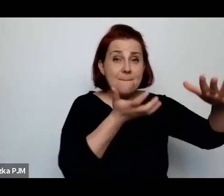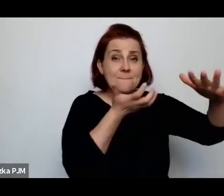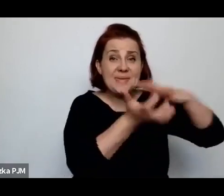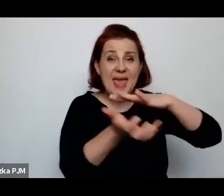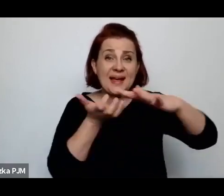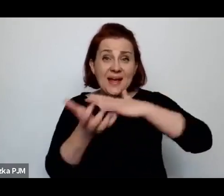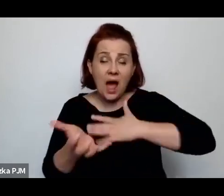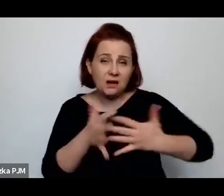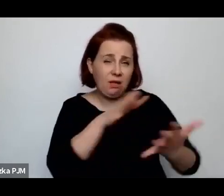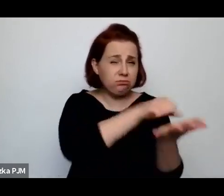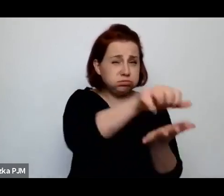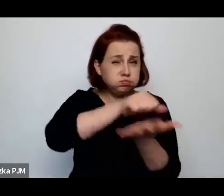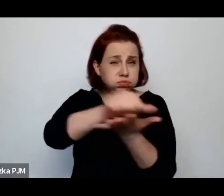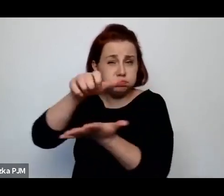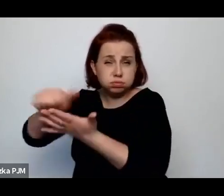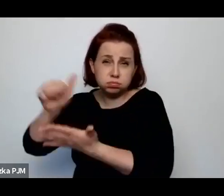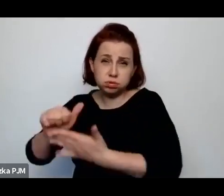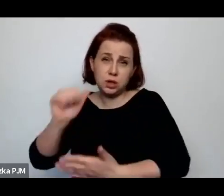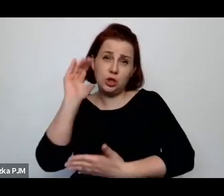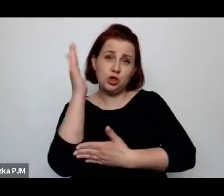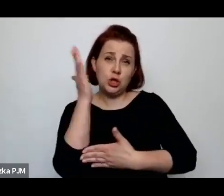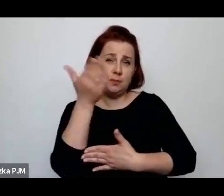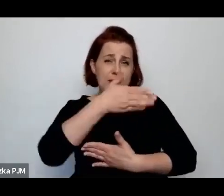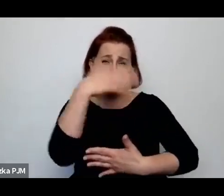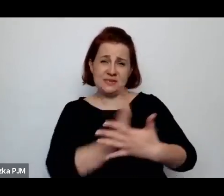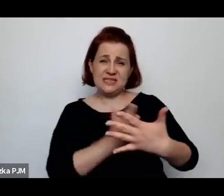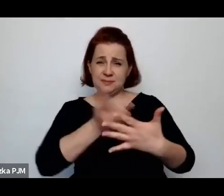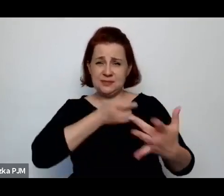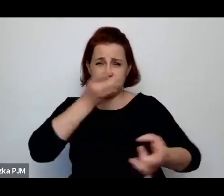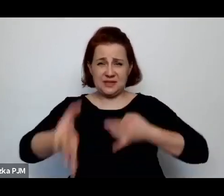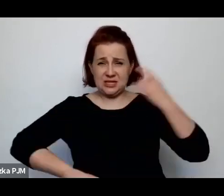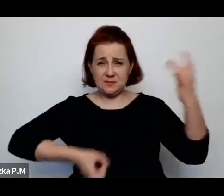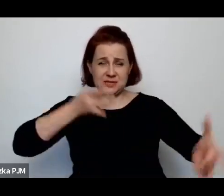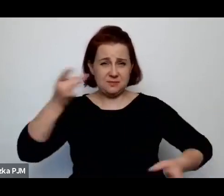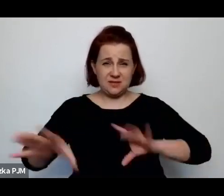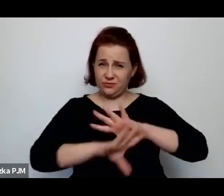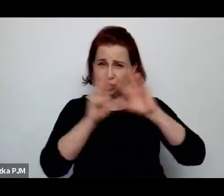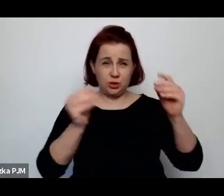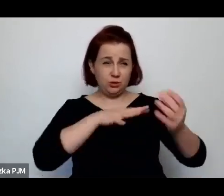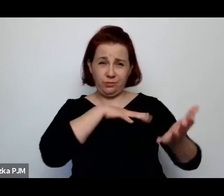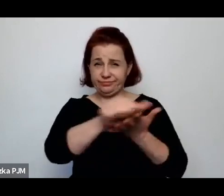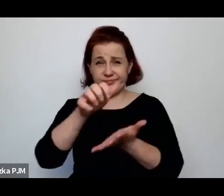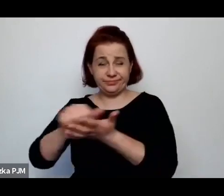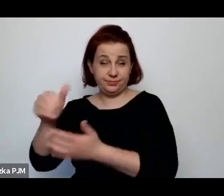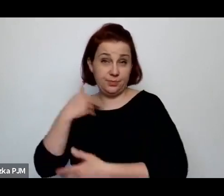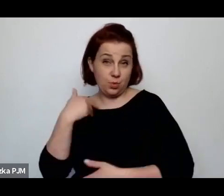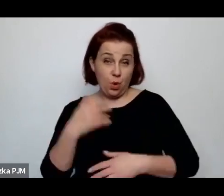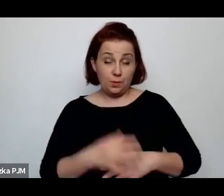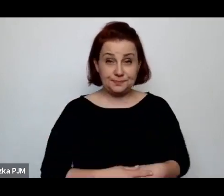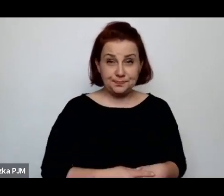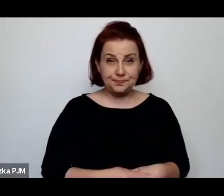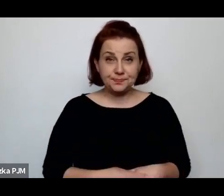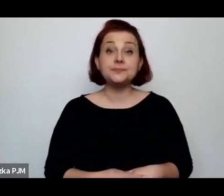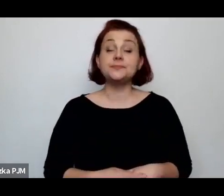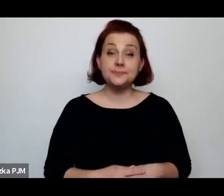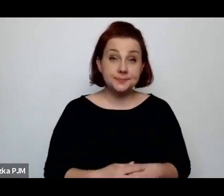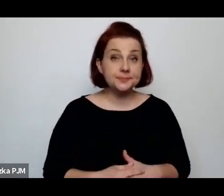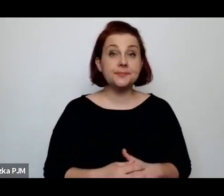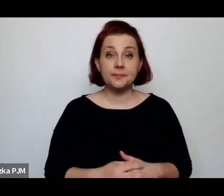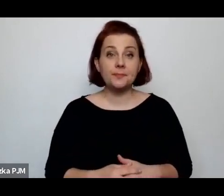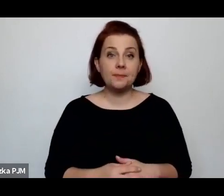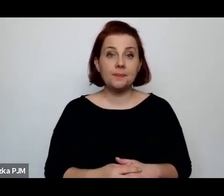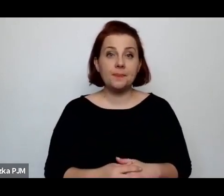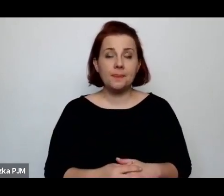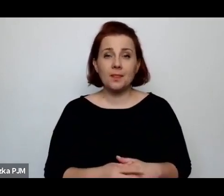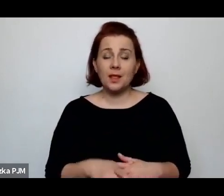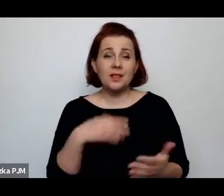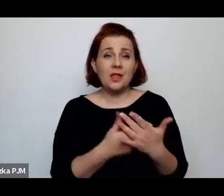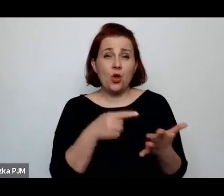i szyby sklepowe zostały powybijane, czyli tak naprawdę ta taka przemoc polityczna